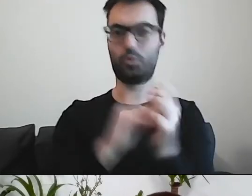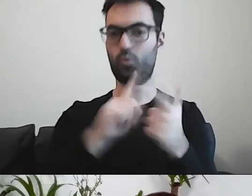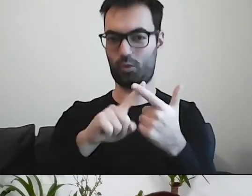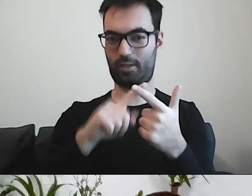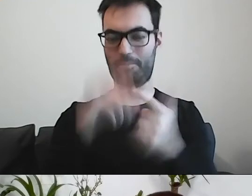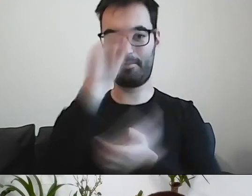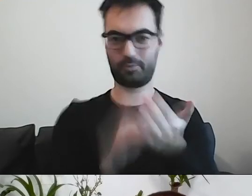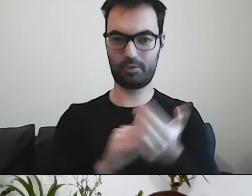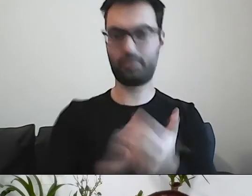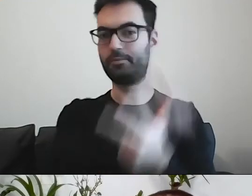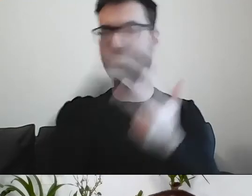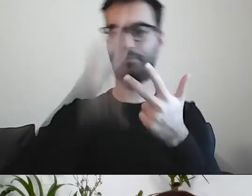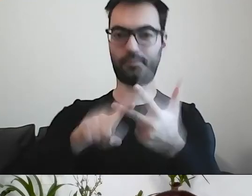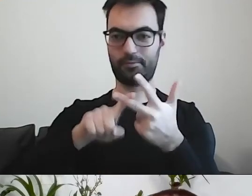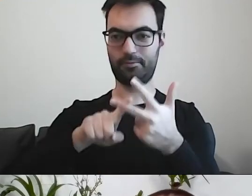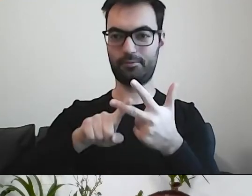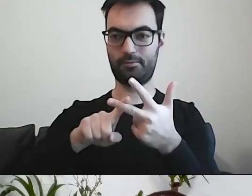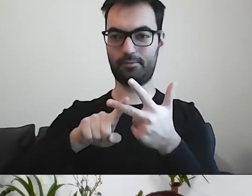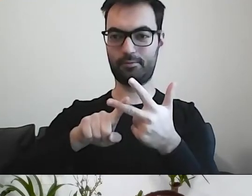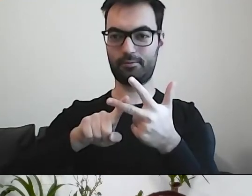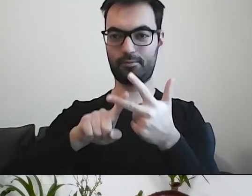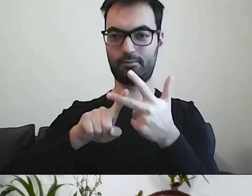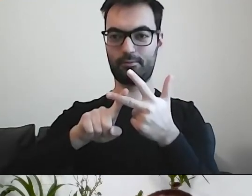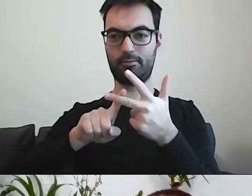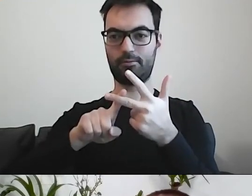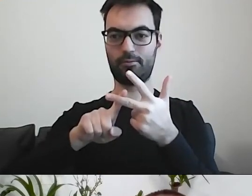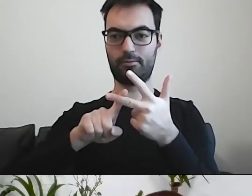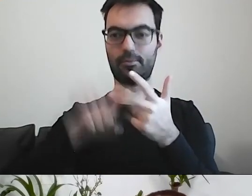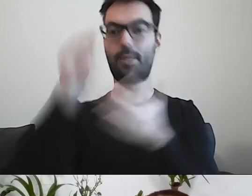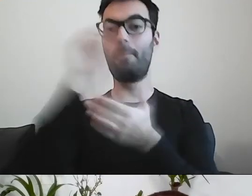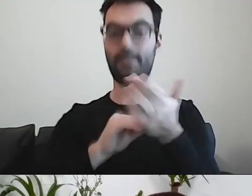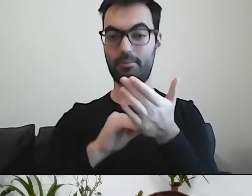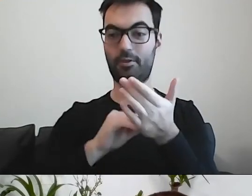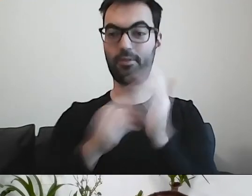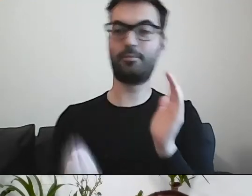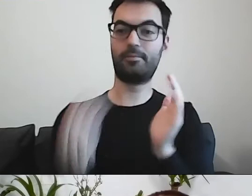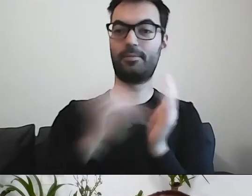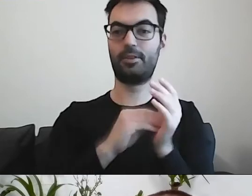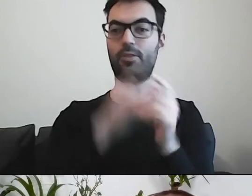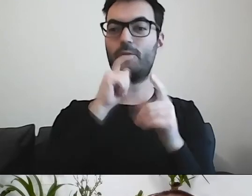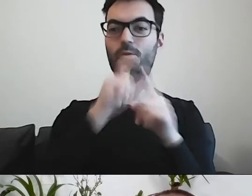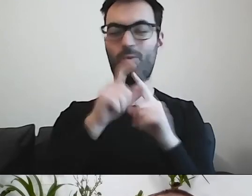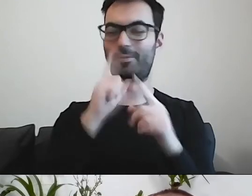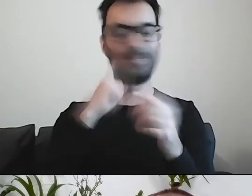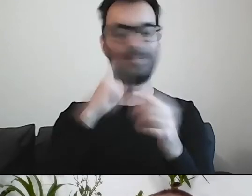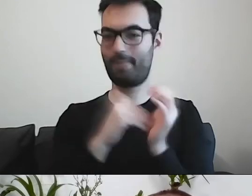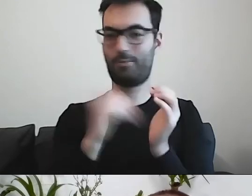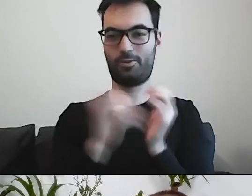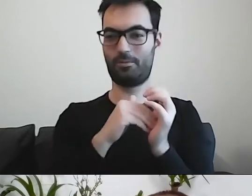Trzeci wariant - pismo, do którego dodano niepotrzebnych słów z języka urzędowego.